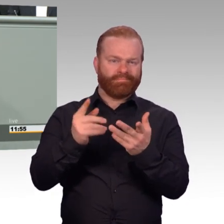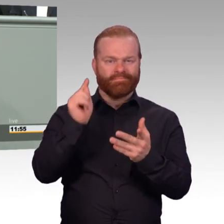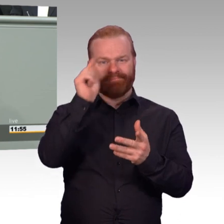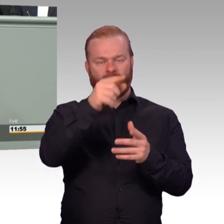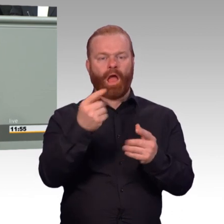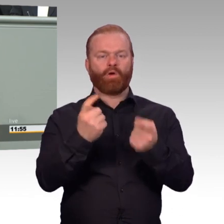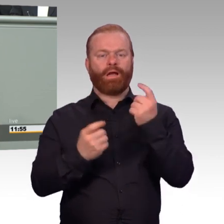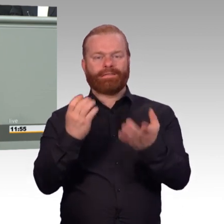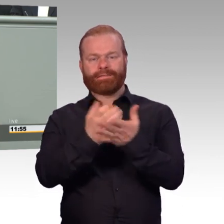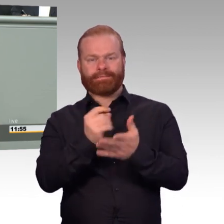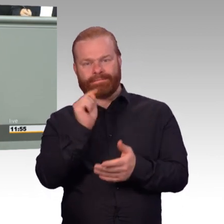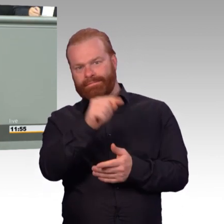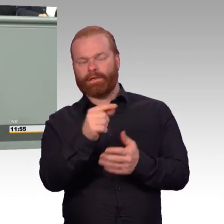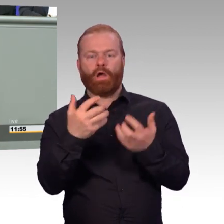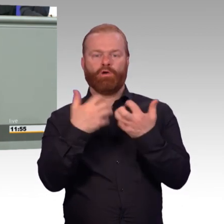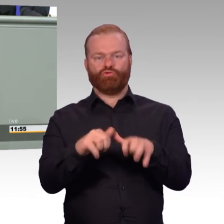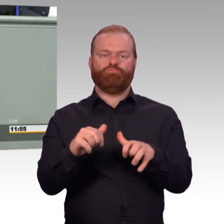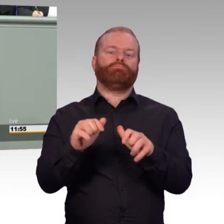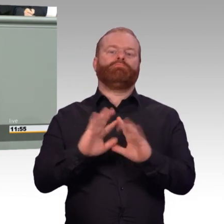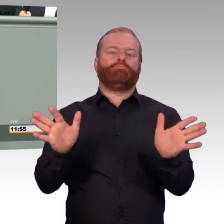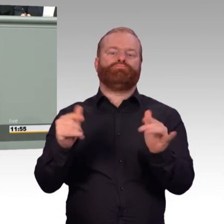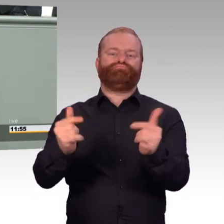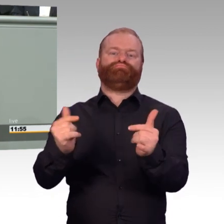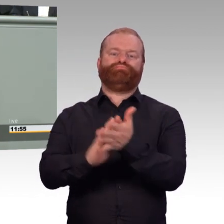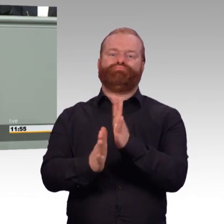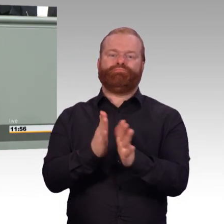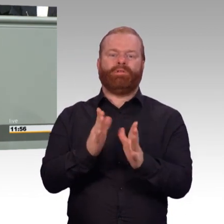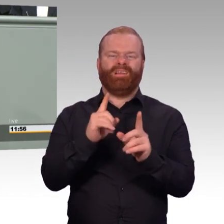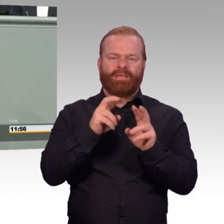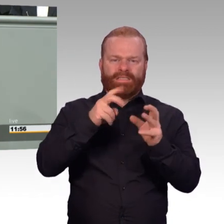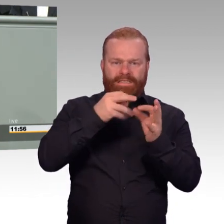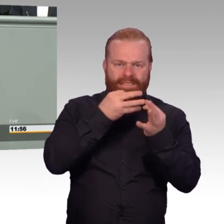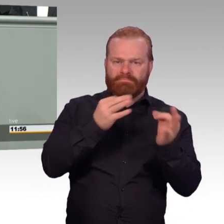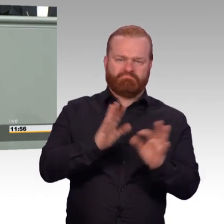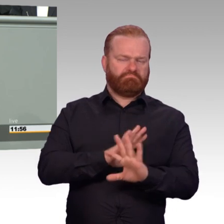über das Dienstzeitende hinaus. Das ist mir ein ganz wichtiger Teil, denn viele Soldatinnen und Soldaten